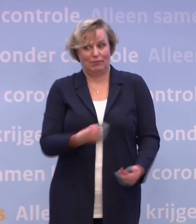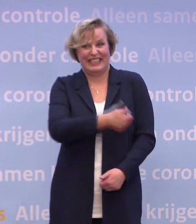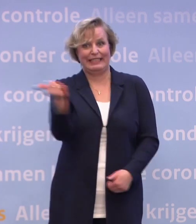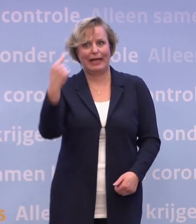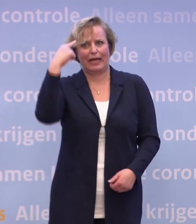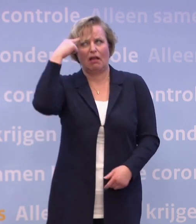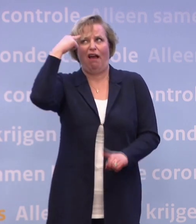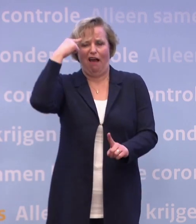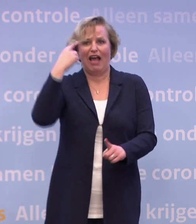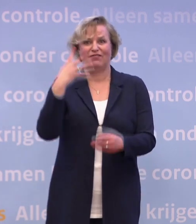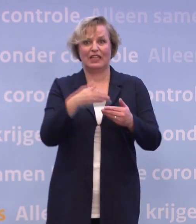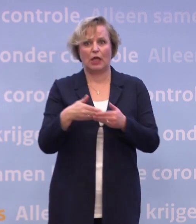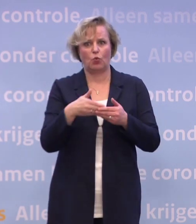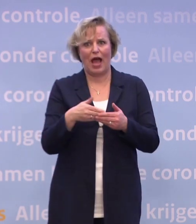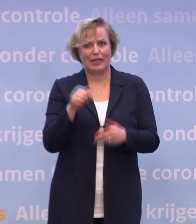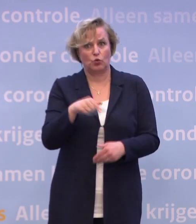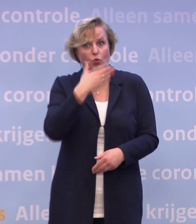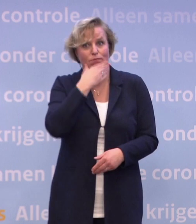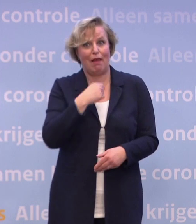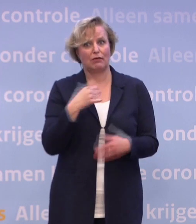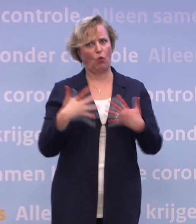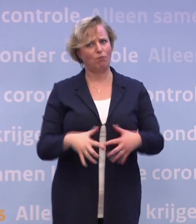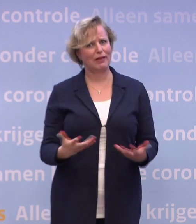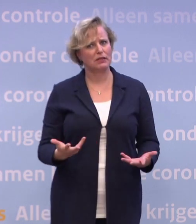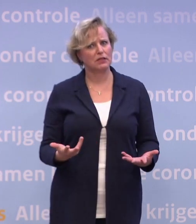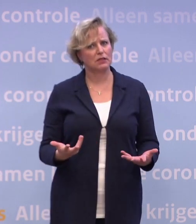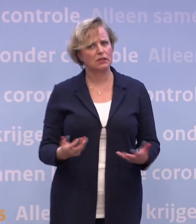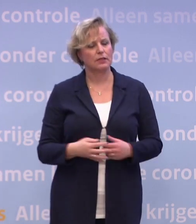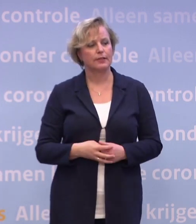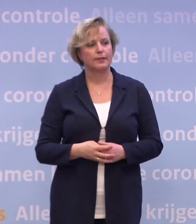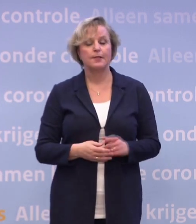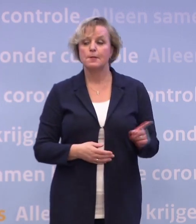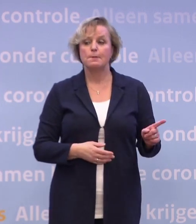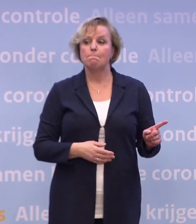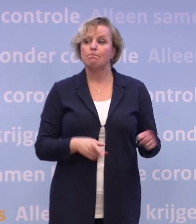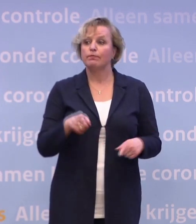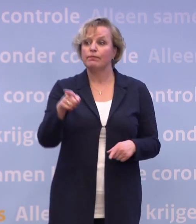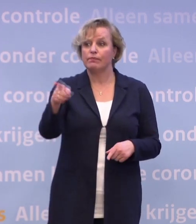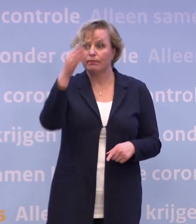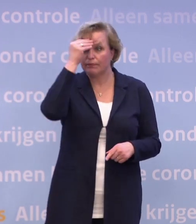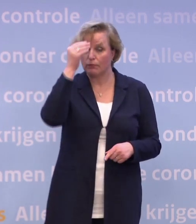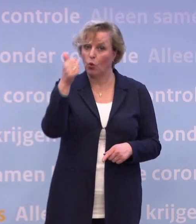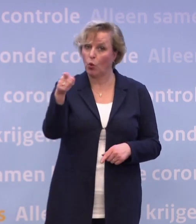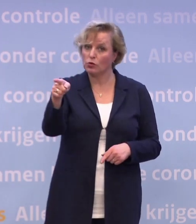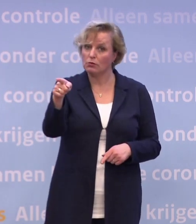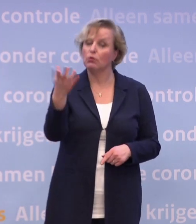...zeker als blijkt dat het allemaal zo complex is als u nu uitlegt. Nee, want u heeft dat, denk ik, goed geregistreerd... ...wat ik daar exact over heb gezegd...